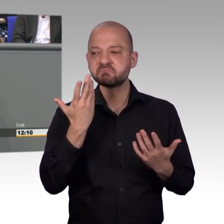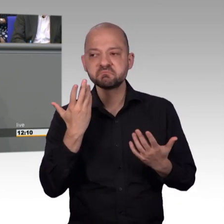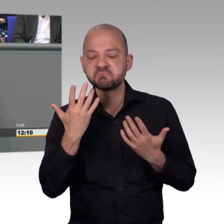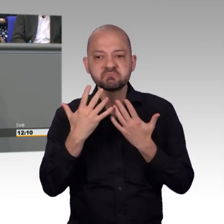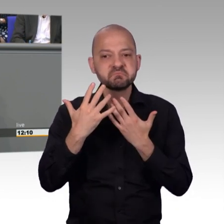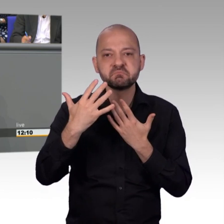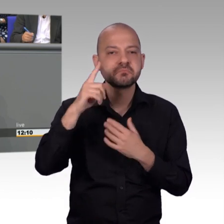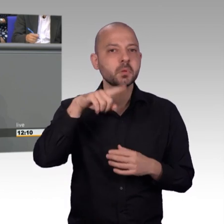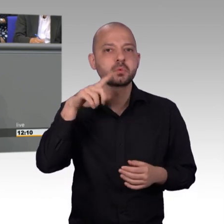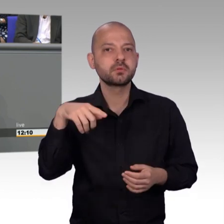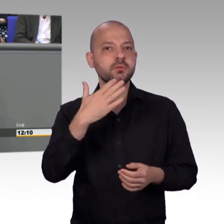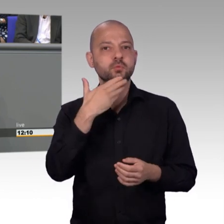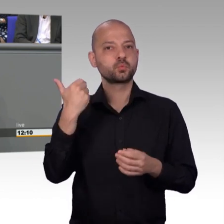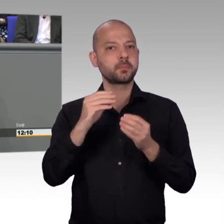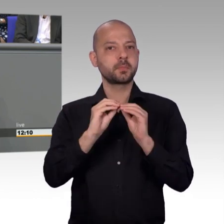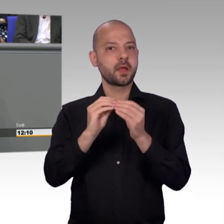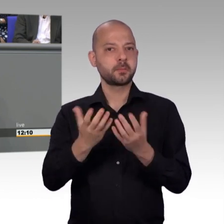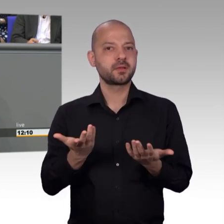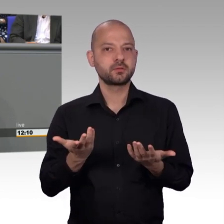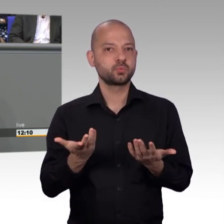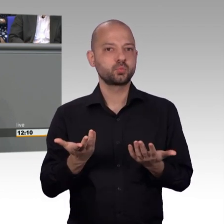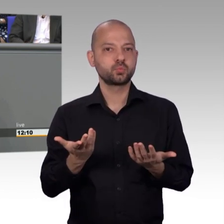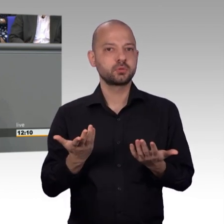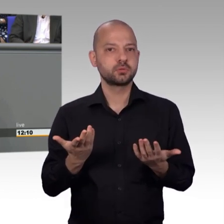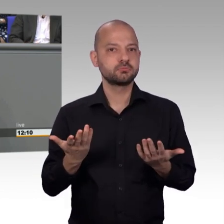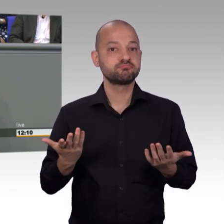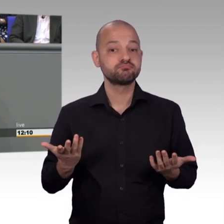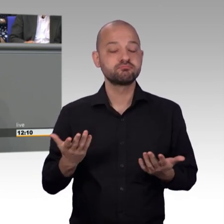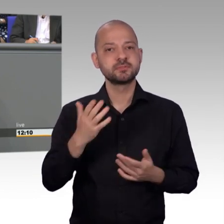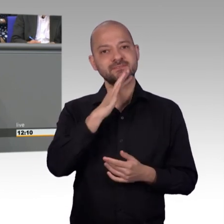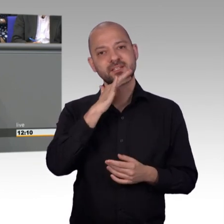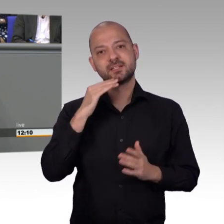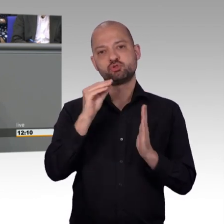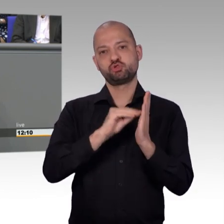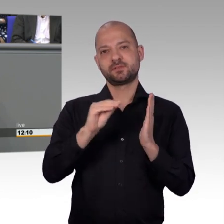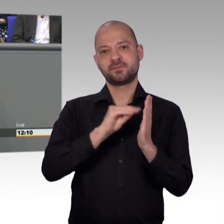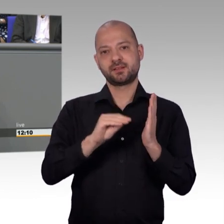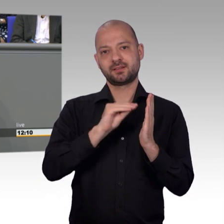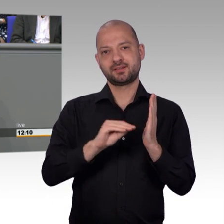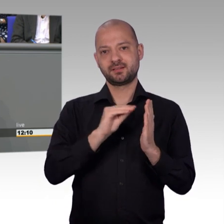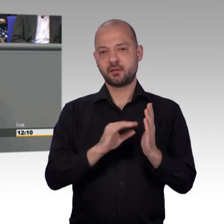hat die Familienkasse mitgeteilt, dass eine Bearbeitung tatsächlich nicht erfolgt sein. Die Familienkasse entschuldigte sich und bewilligte